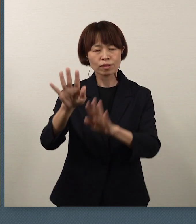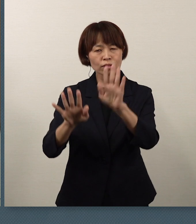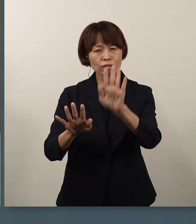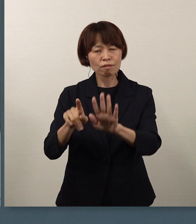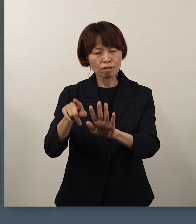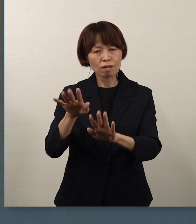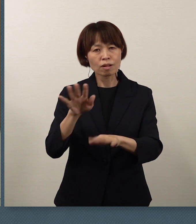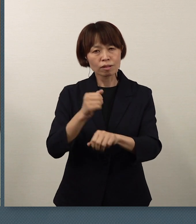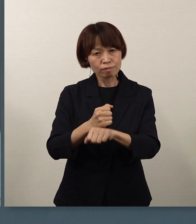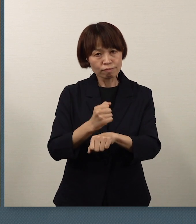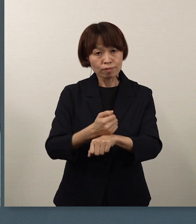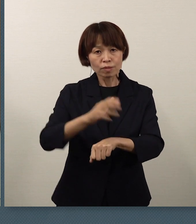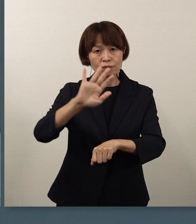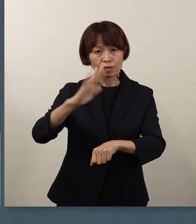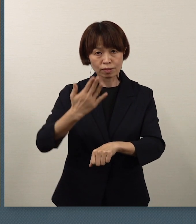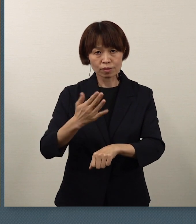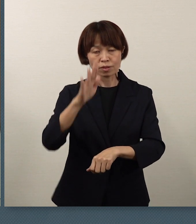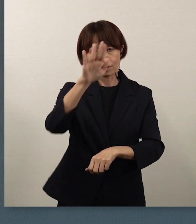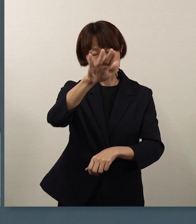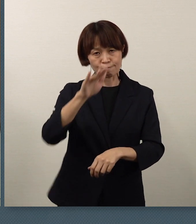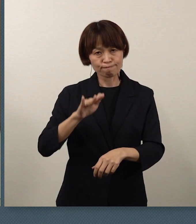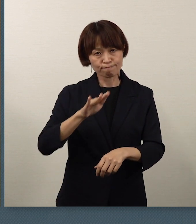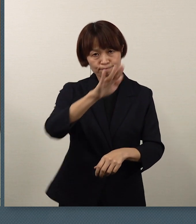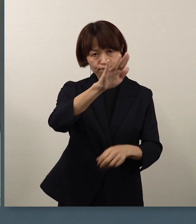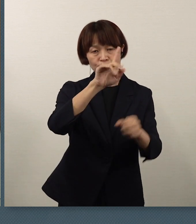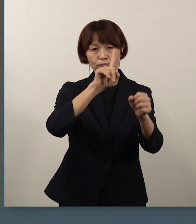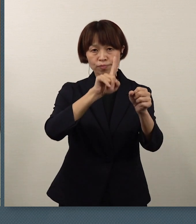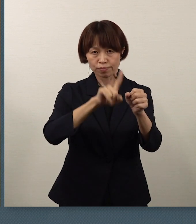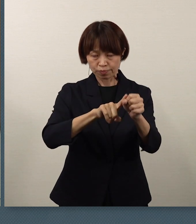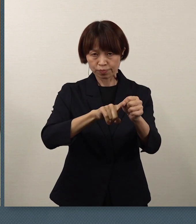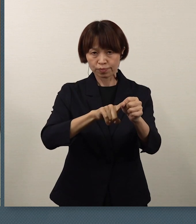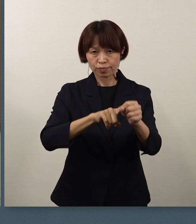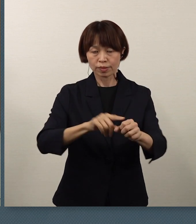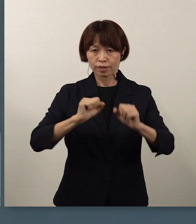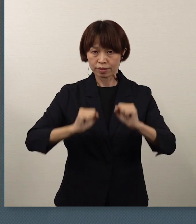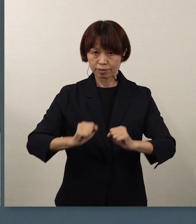次の飛躍を目指して頑張ってください